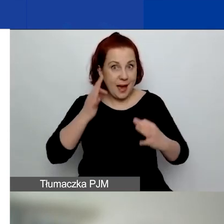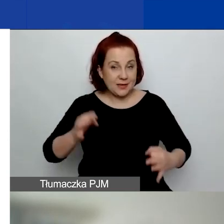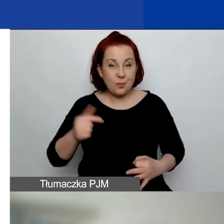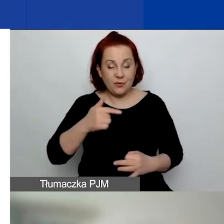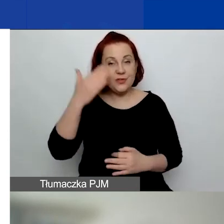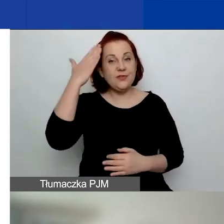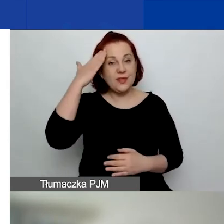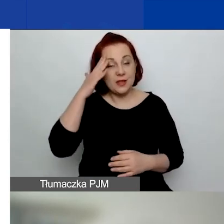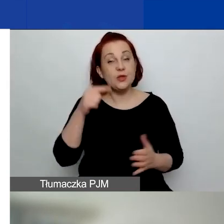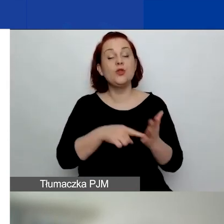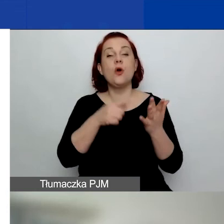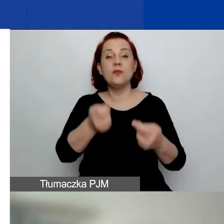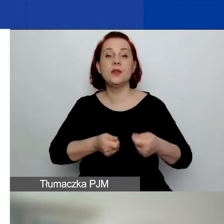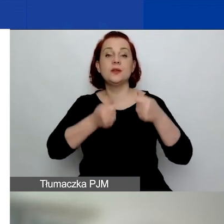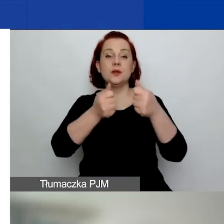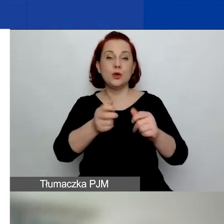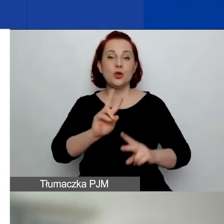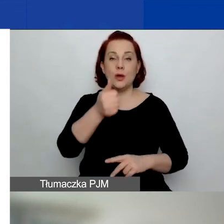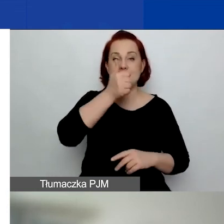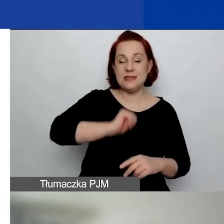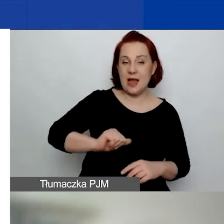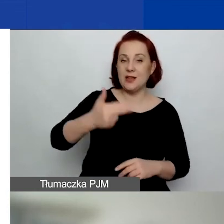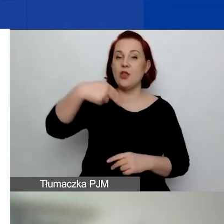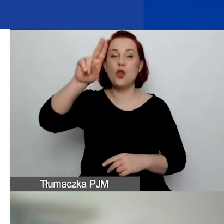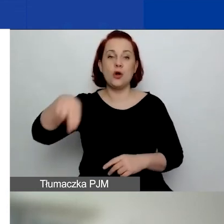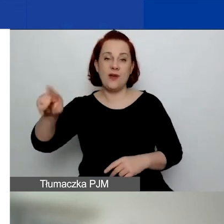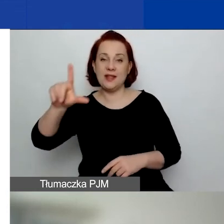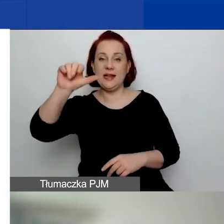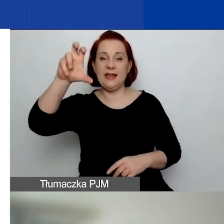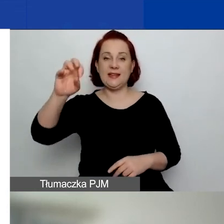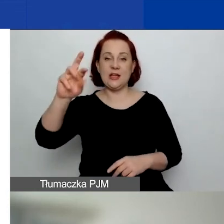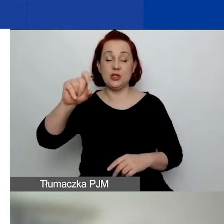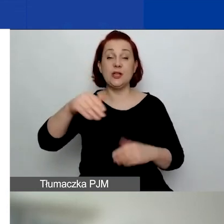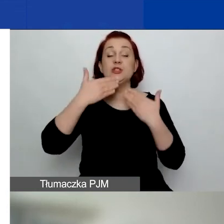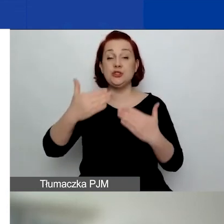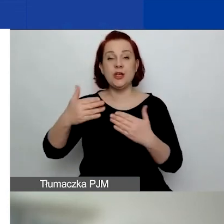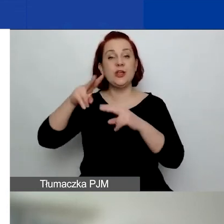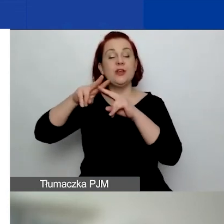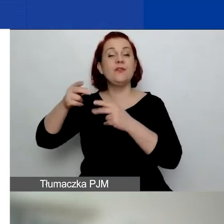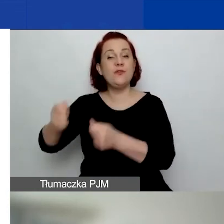jest finansowany przez Islandię, Norwegię, Liechtenstein w ramach funduszy EOG i funduszy norweskich.